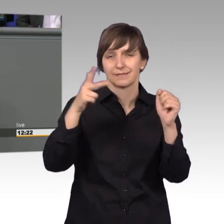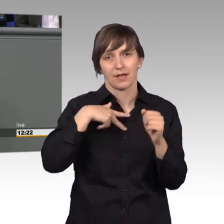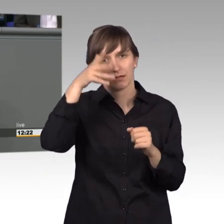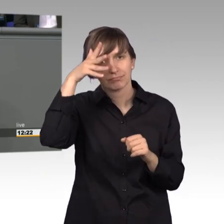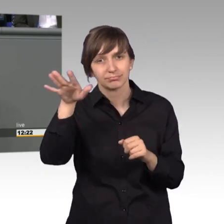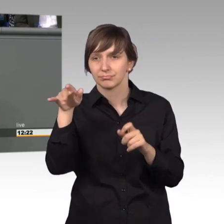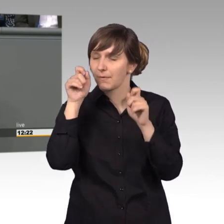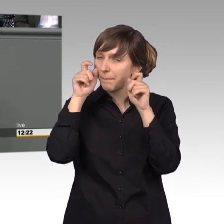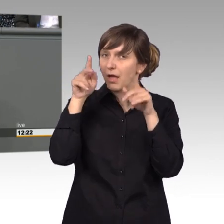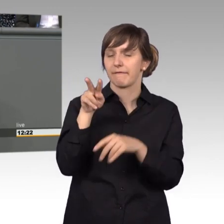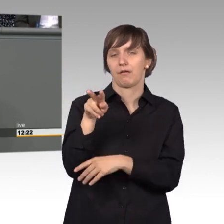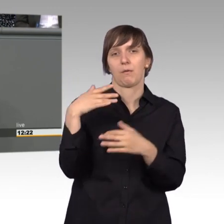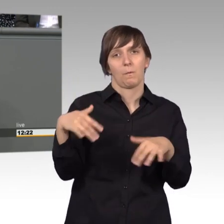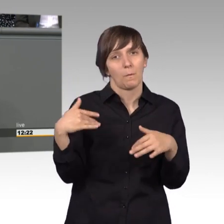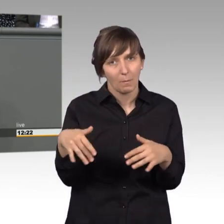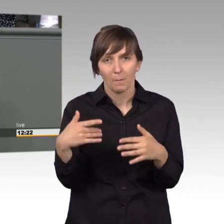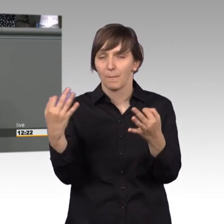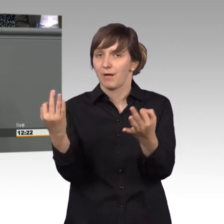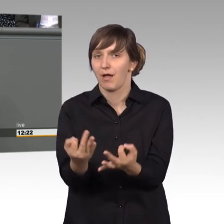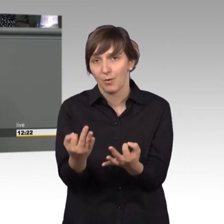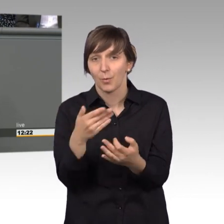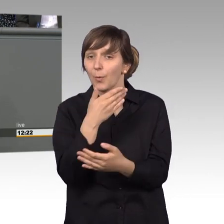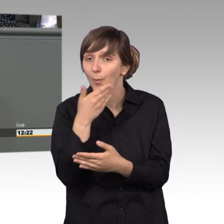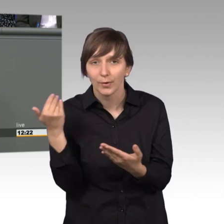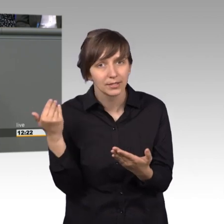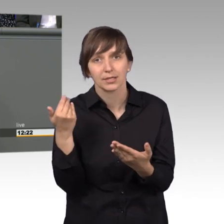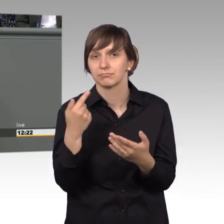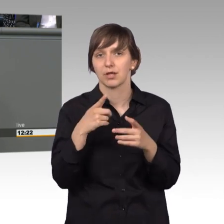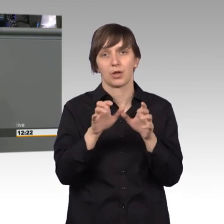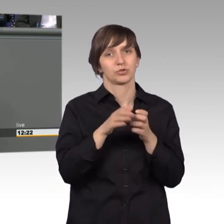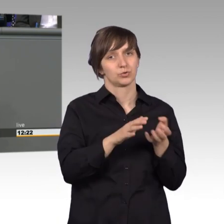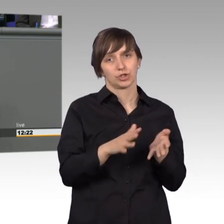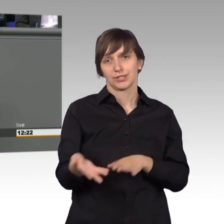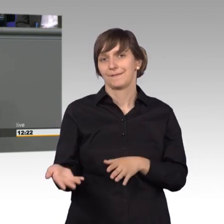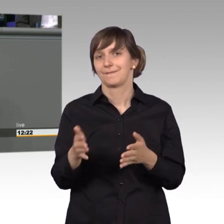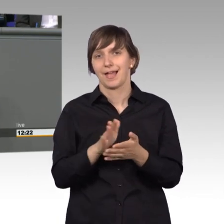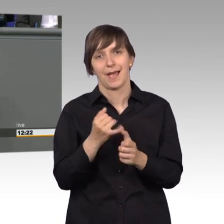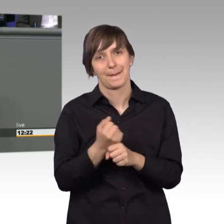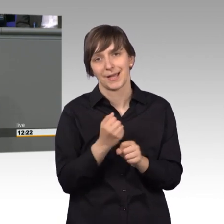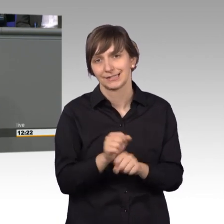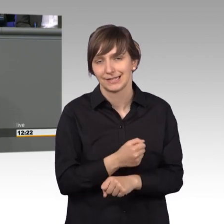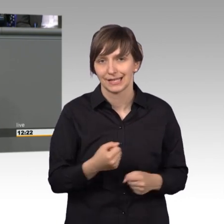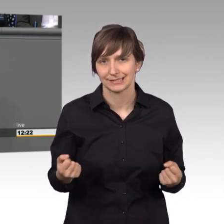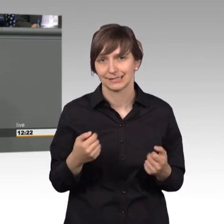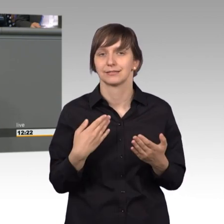könnte der Petitionsausschuss seine Arbeit nicht leisten. Ich betone das explizit als neues Mitglied des Petitionsausschusses, ich bin